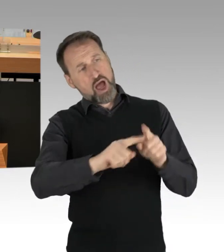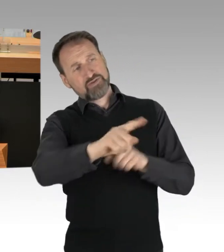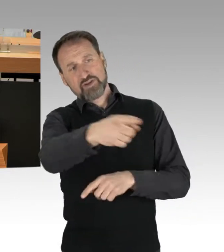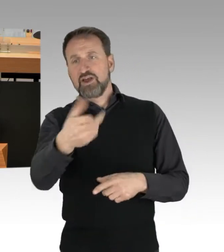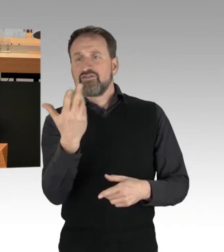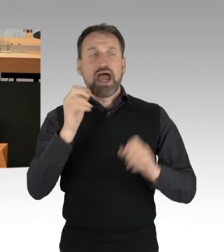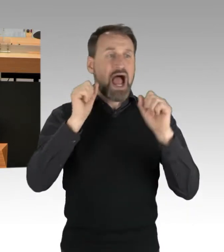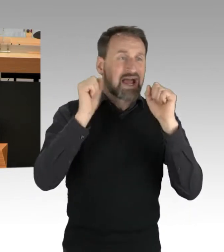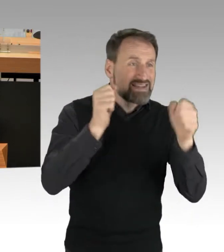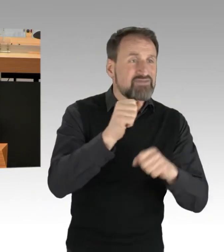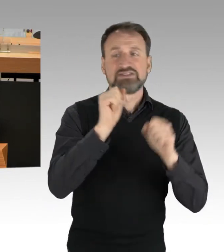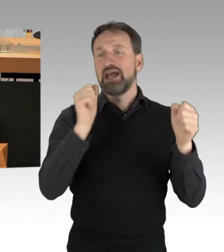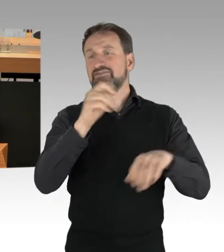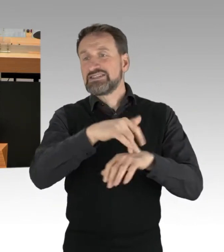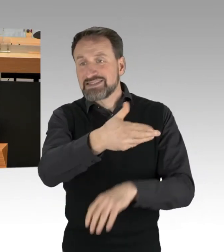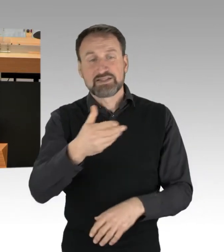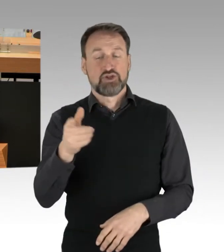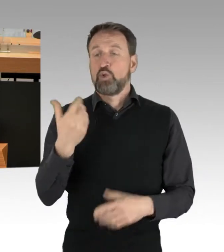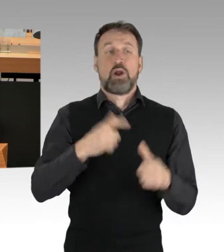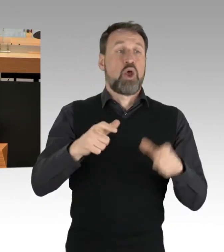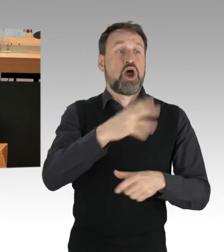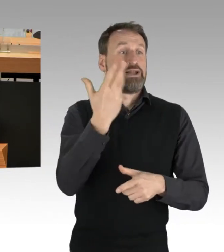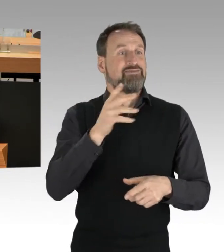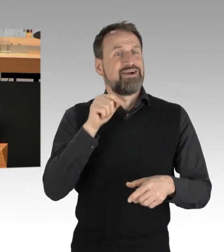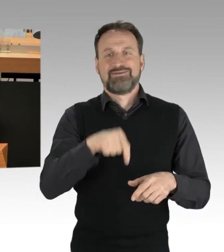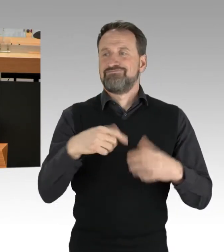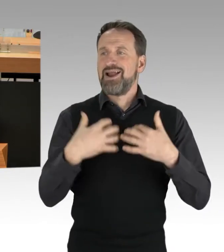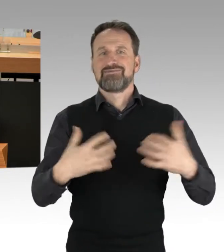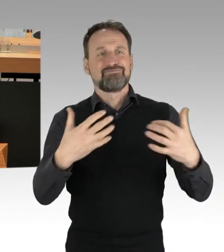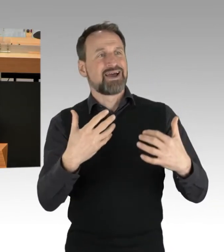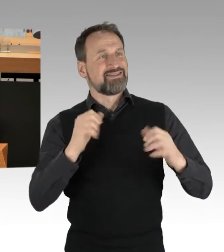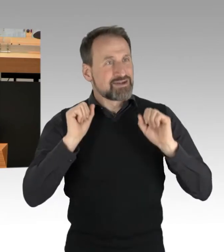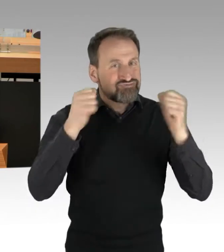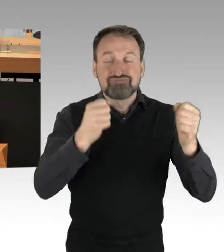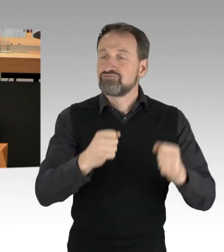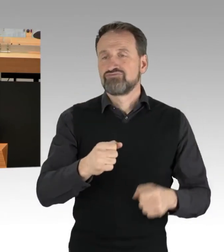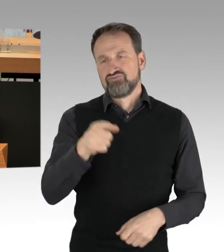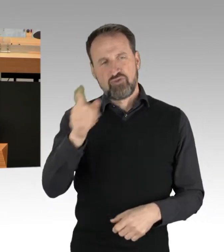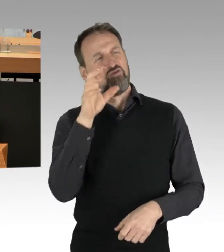oder hier im Parlament engagieren, vorwerfen. Ich finde es gut, dass es viele junge Menschen gibt, die endlich was verändern wollen,